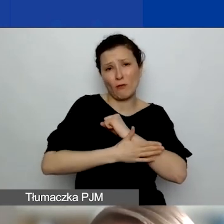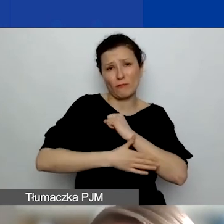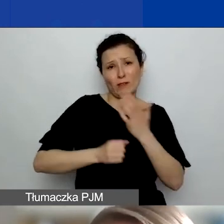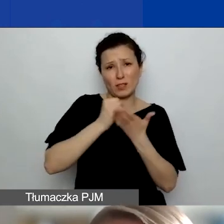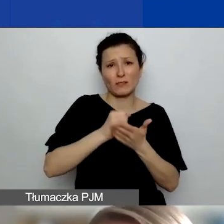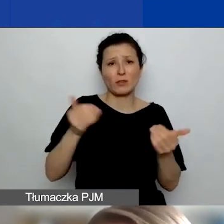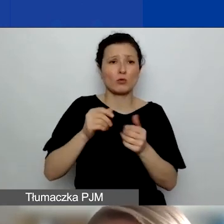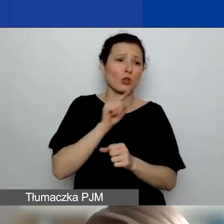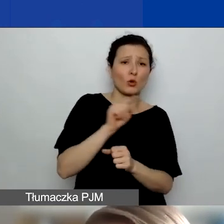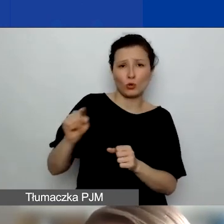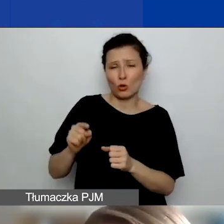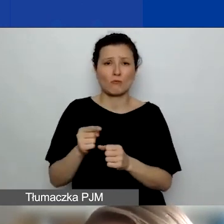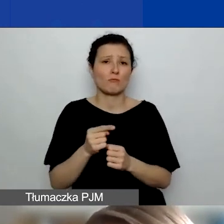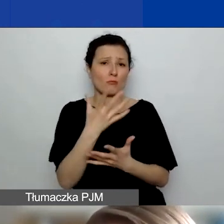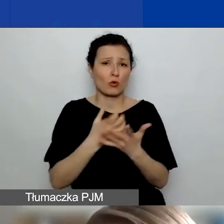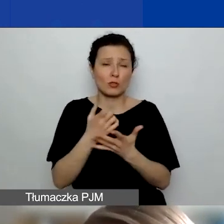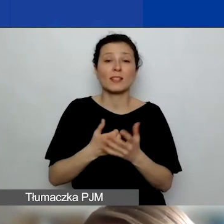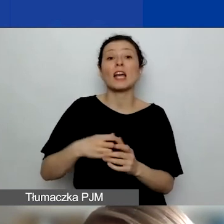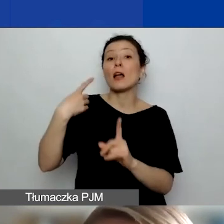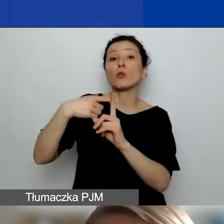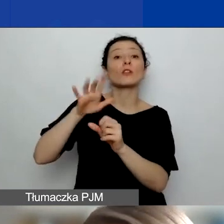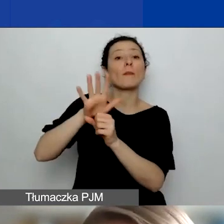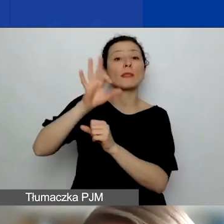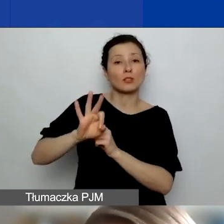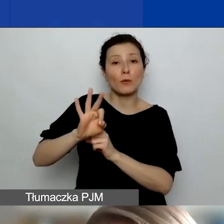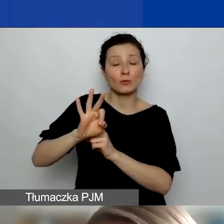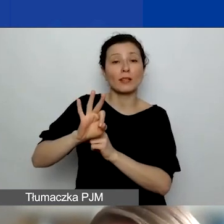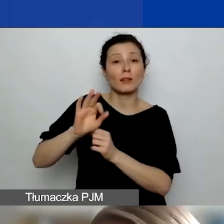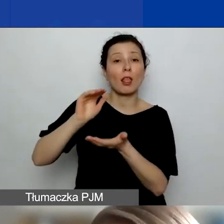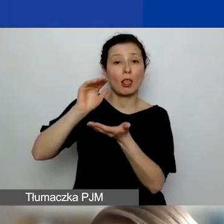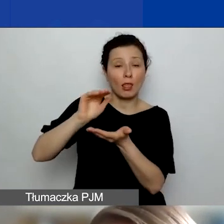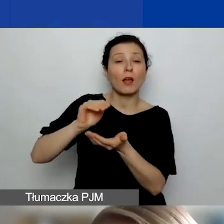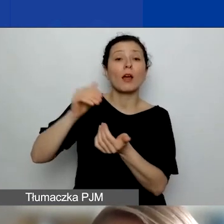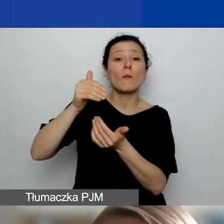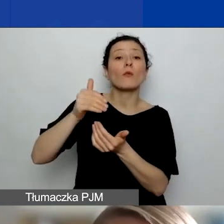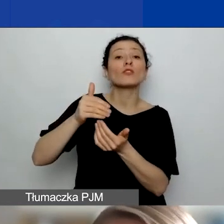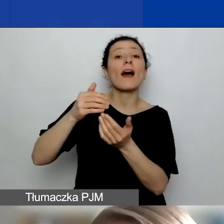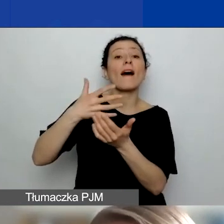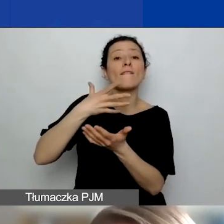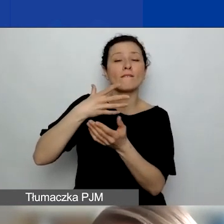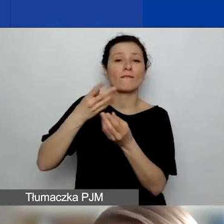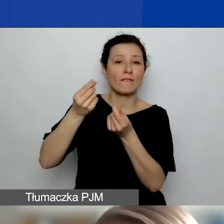Natomiast z tych dodatkowych 15% można finansować wyłącznie działania, które dotyczą współpracy partnerskiej.